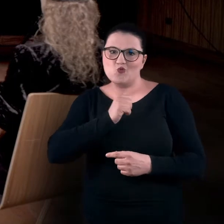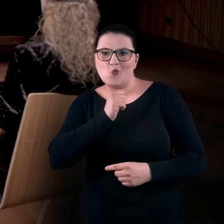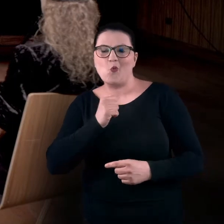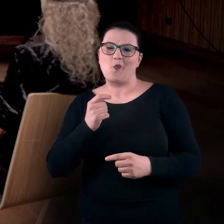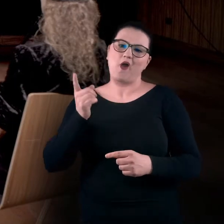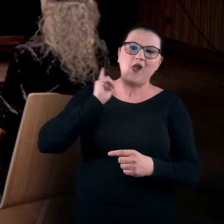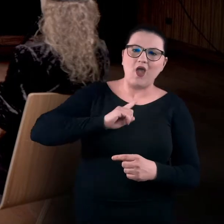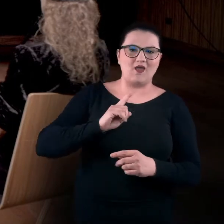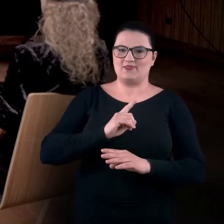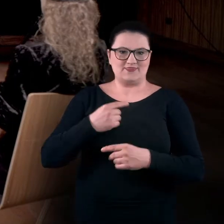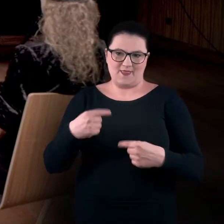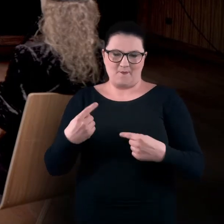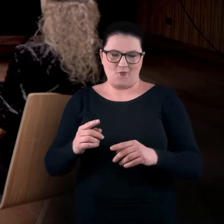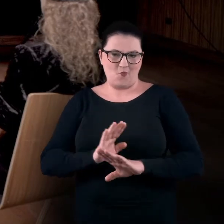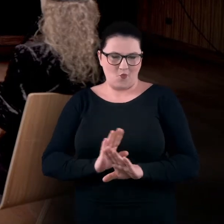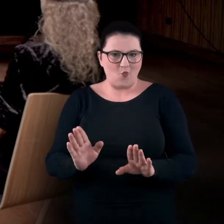Nie będą niczego odgrywały, nie będą grały.